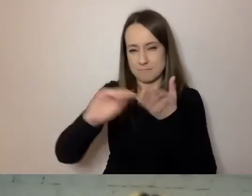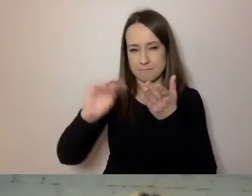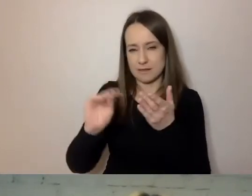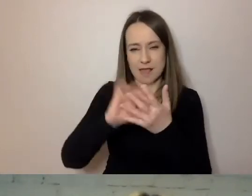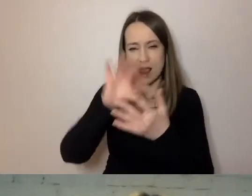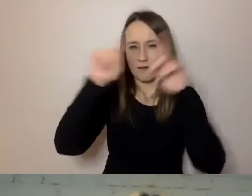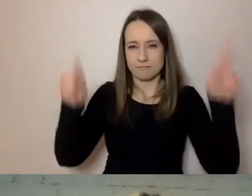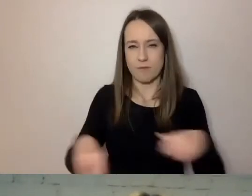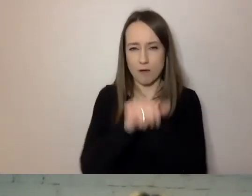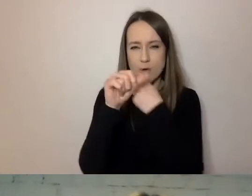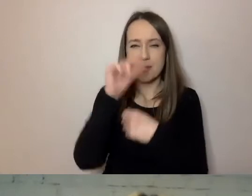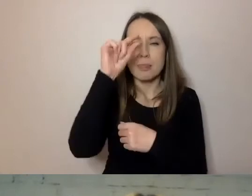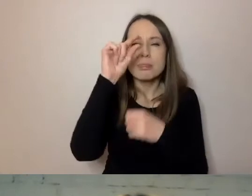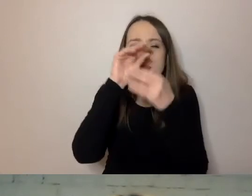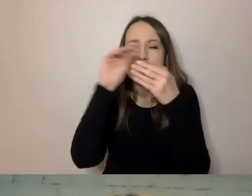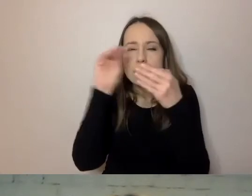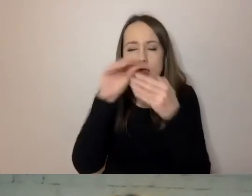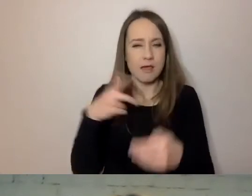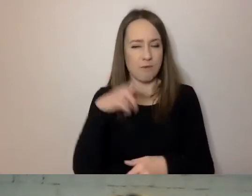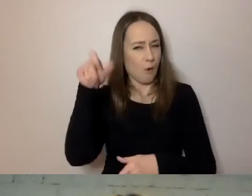To wynika z tego, że uwzględniamy potrzeby.